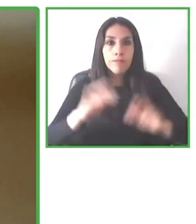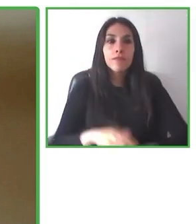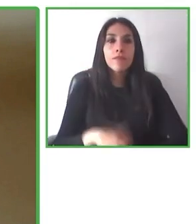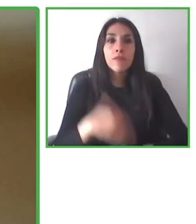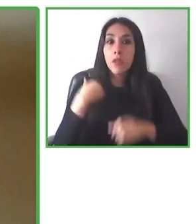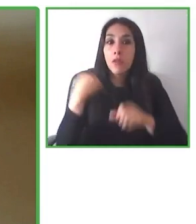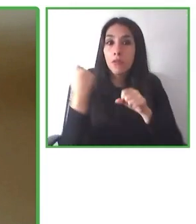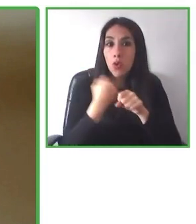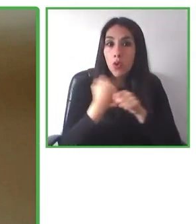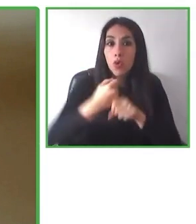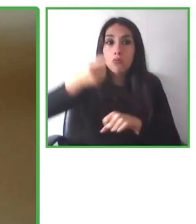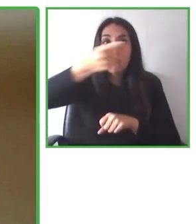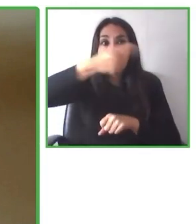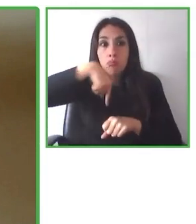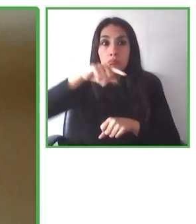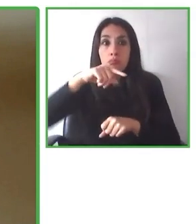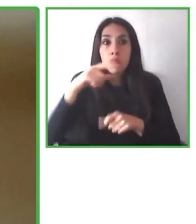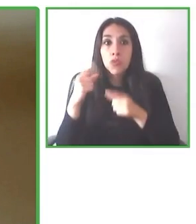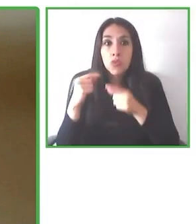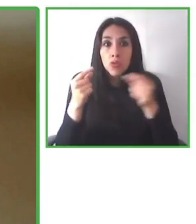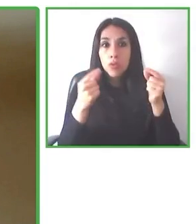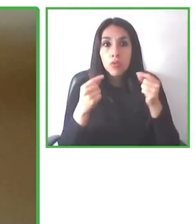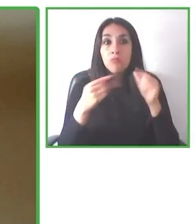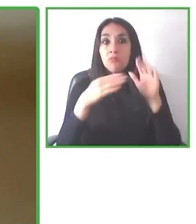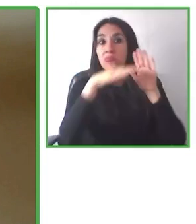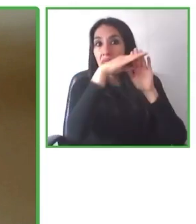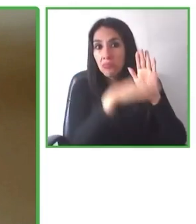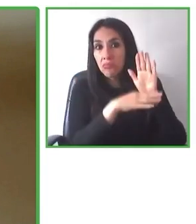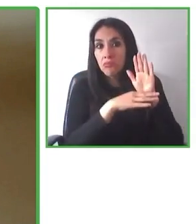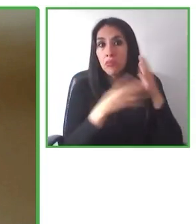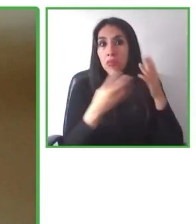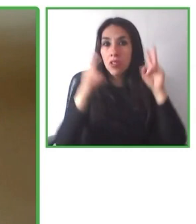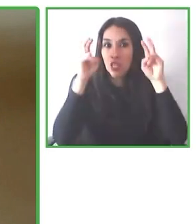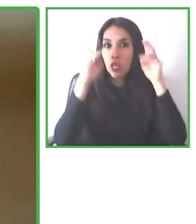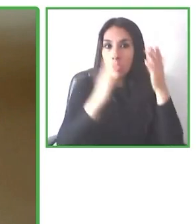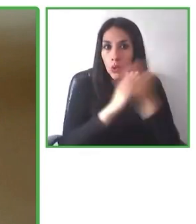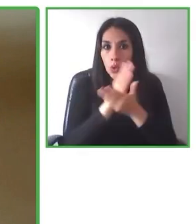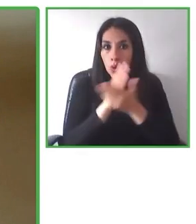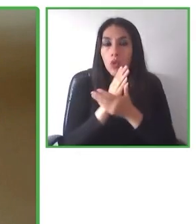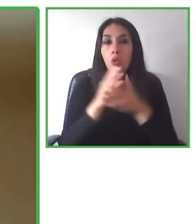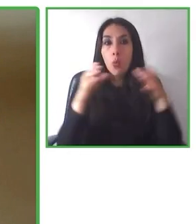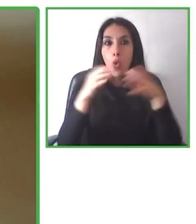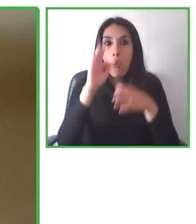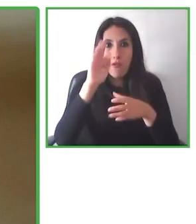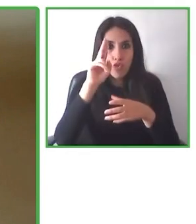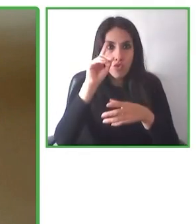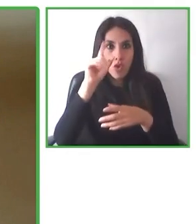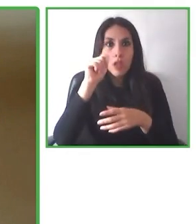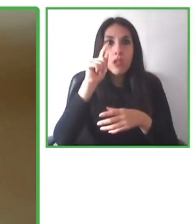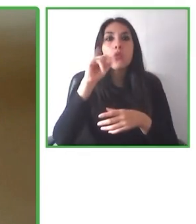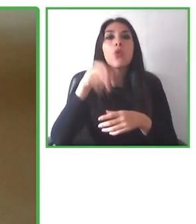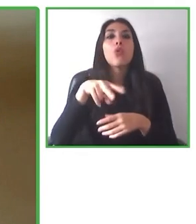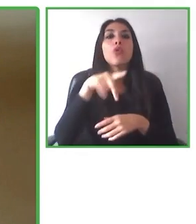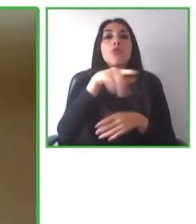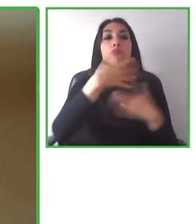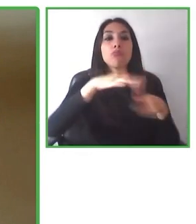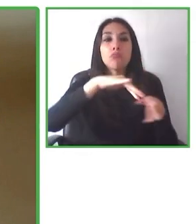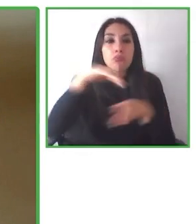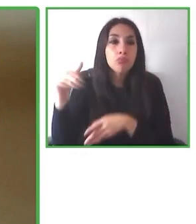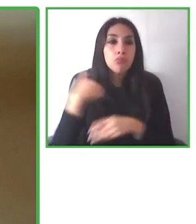destinos, ofreciendo múltiples productos, ya sea en experiencias, en alojamientos y